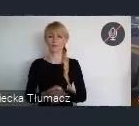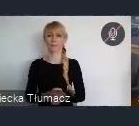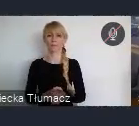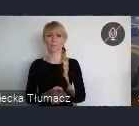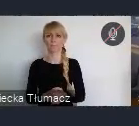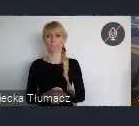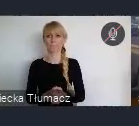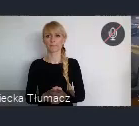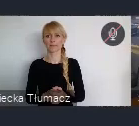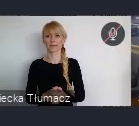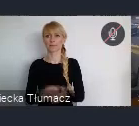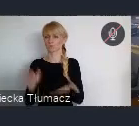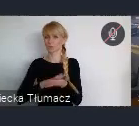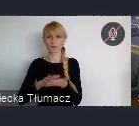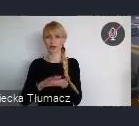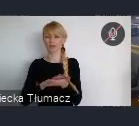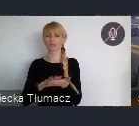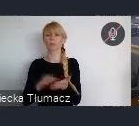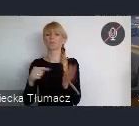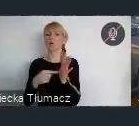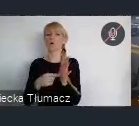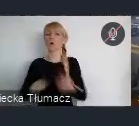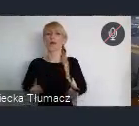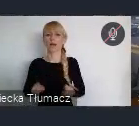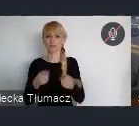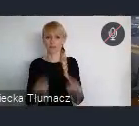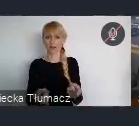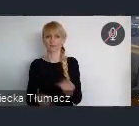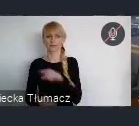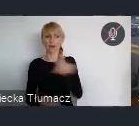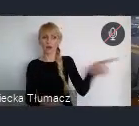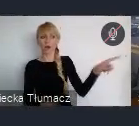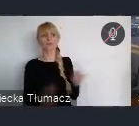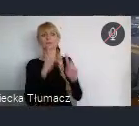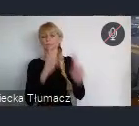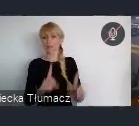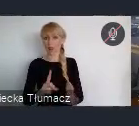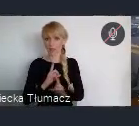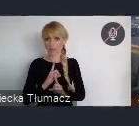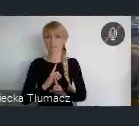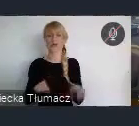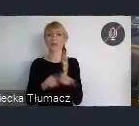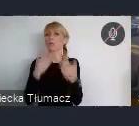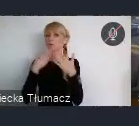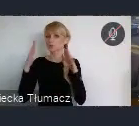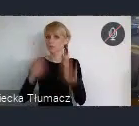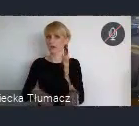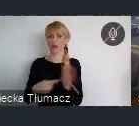przepraszam organizacja, która nam zleciła i pozwoliła na to aby zorganizować to w Katowicach. A dlaczego?